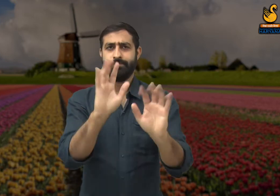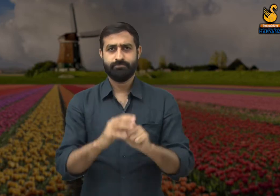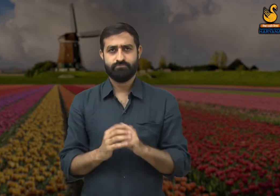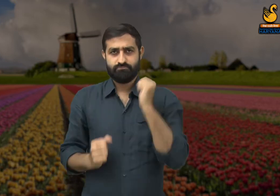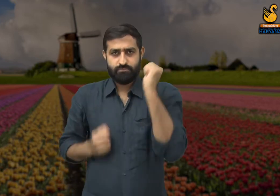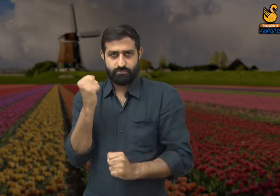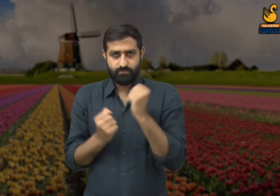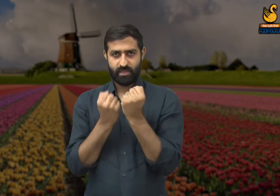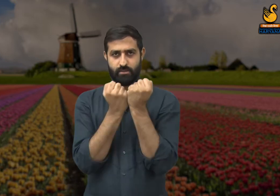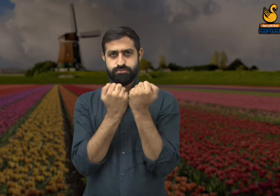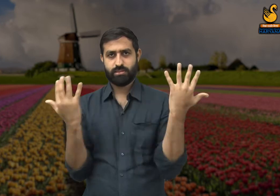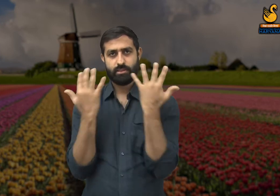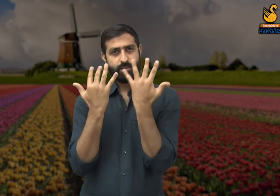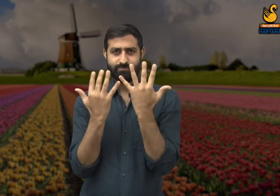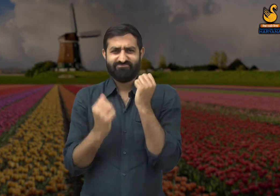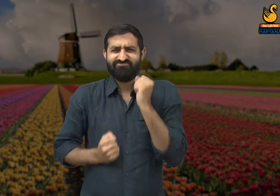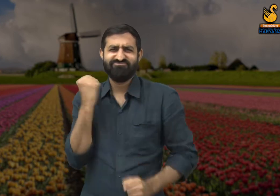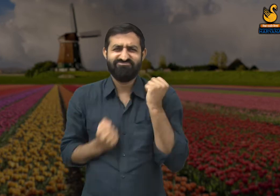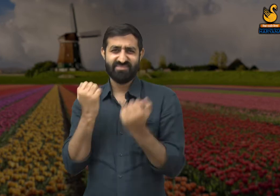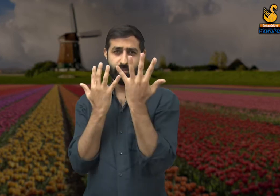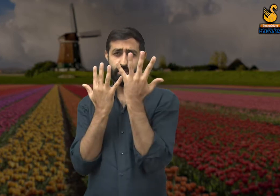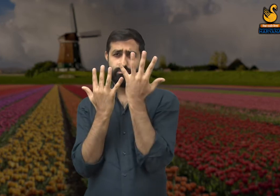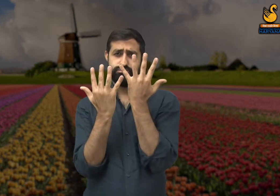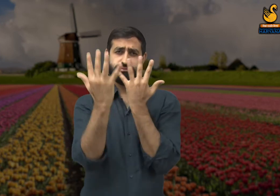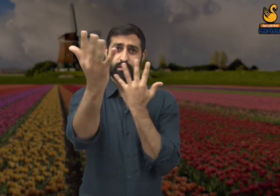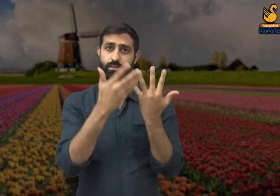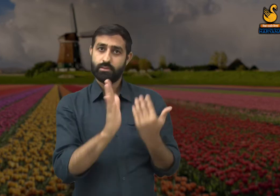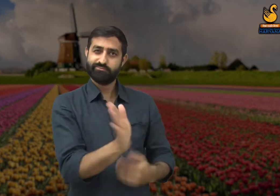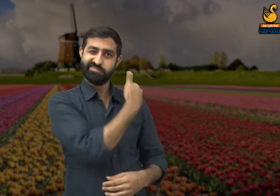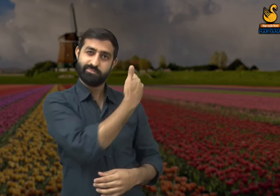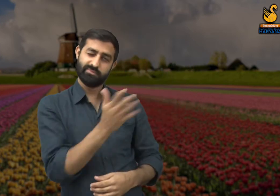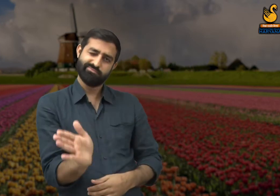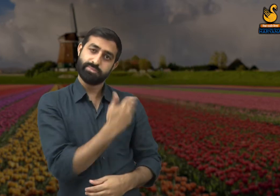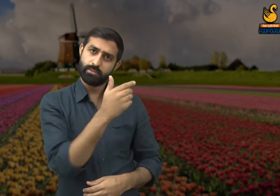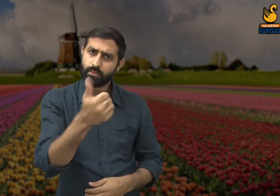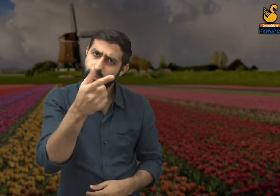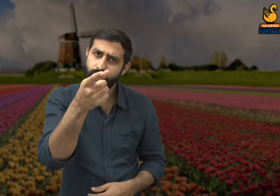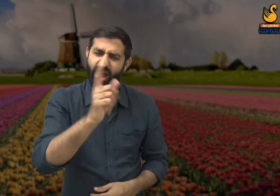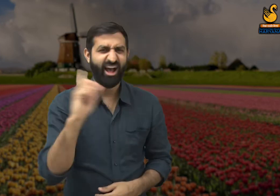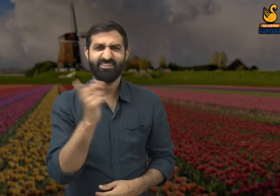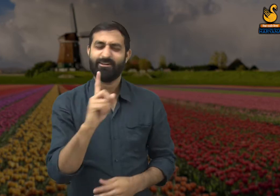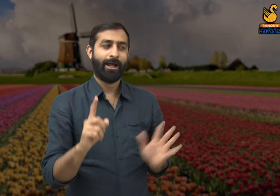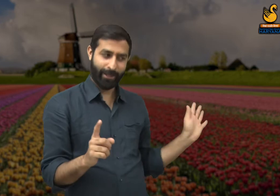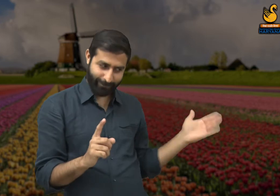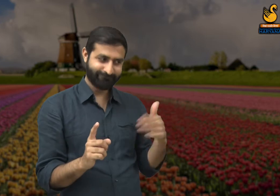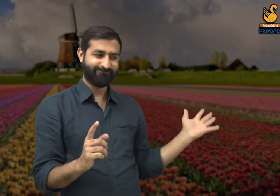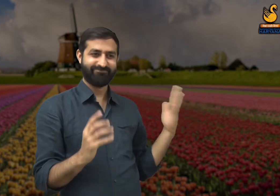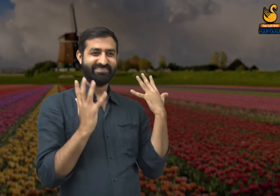यदि कोई प्रतियोगिता में अगर 10 लोगों ने भाग लिया है तो उनमे से केवल 5 लोगों को ही महत्व दिया जाएगा? नहीं.